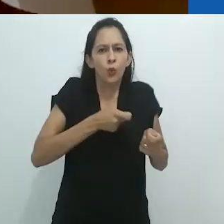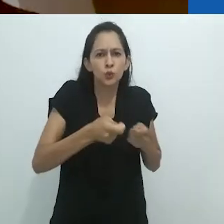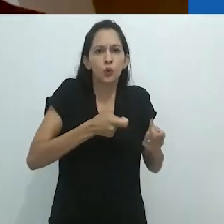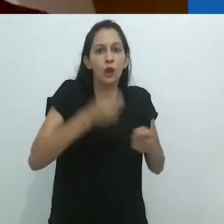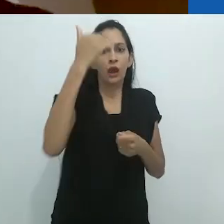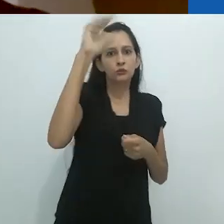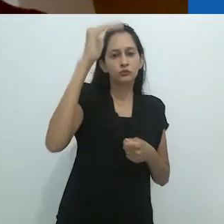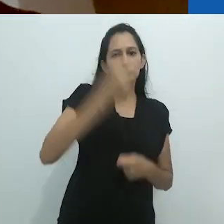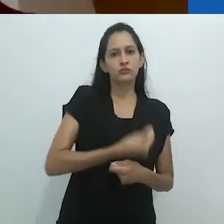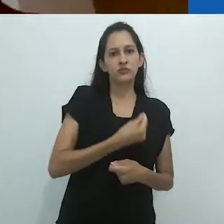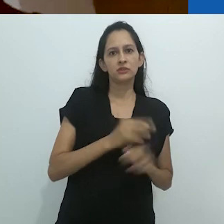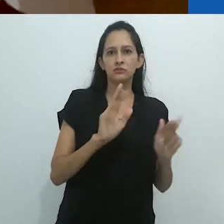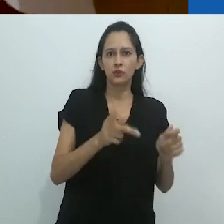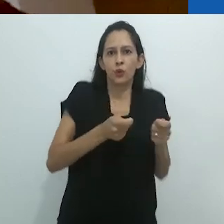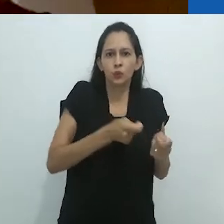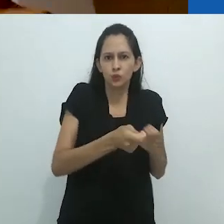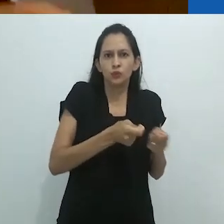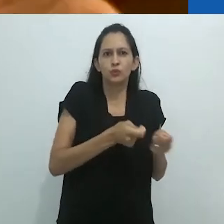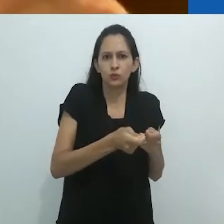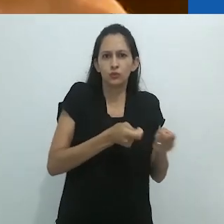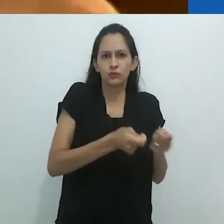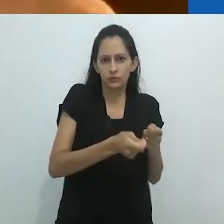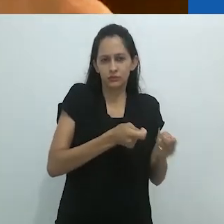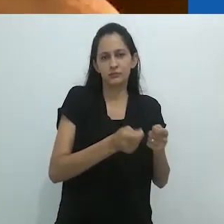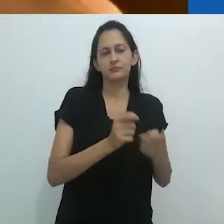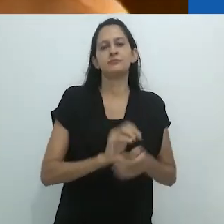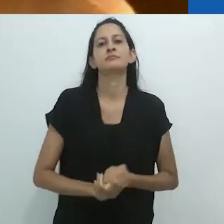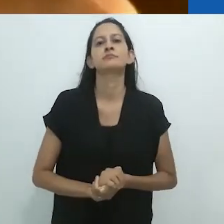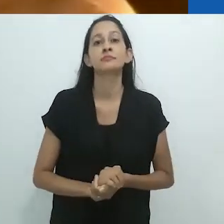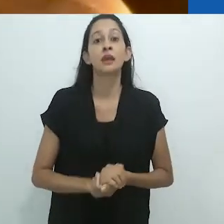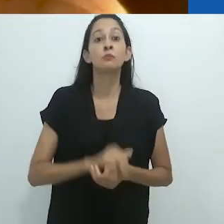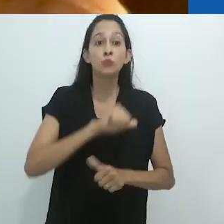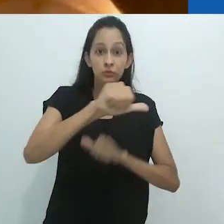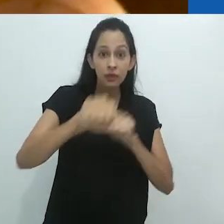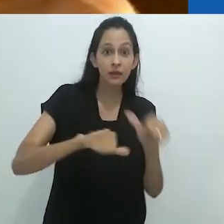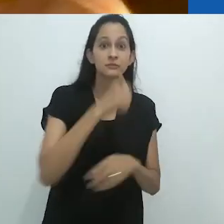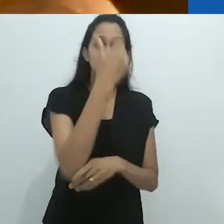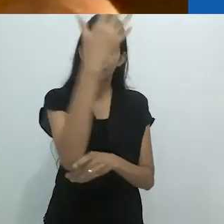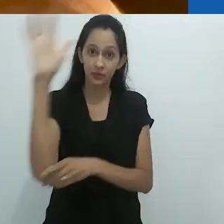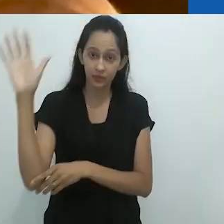A virada ambiental que atinge o planeta